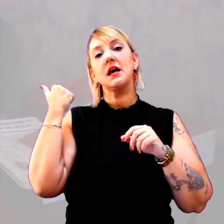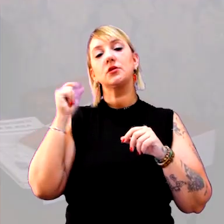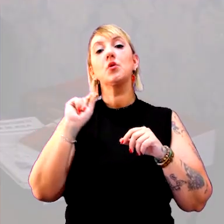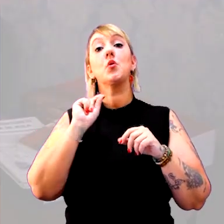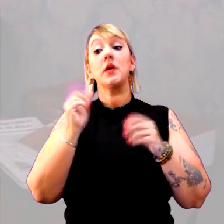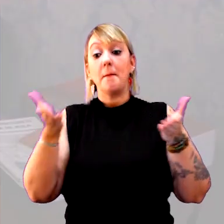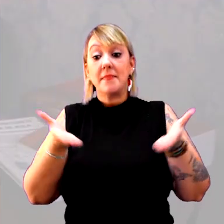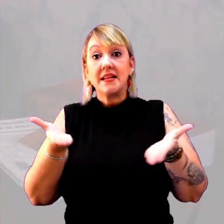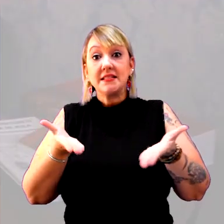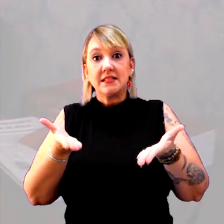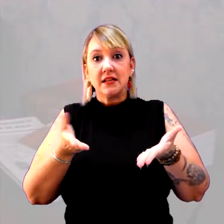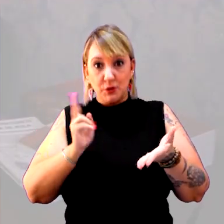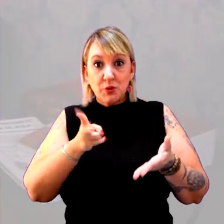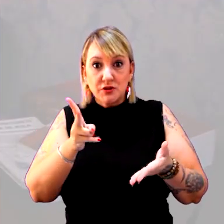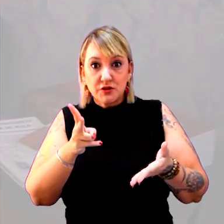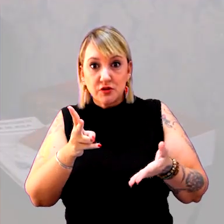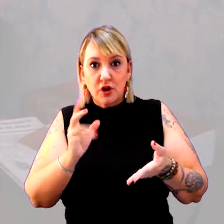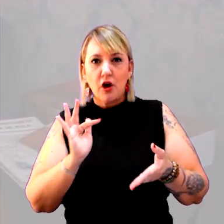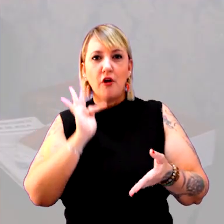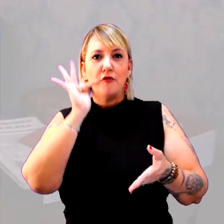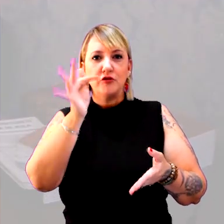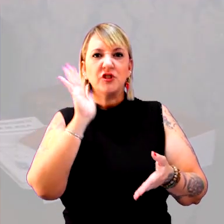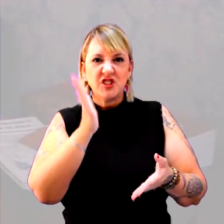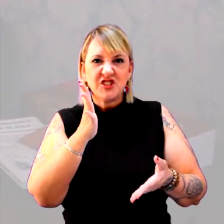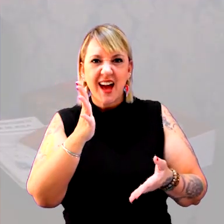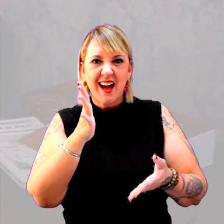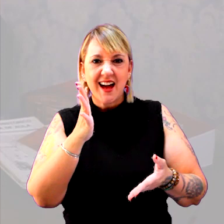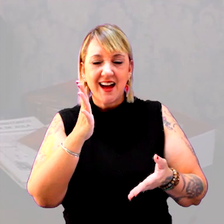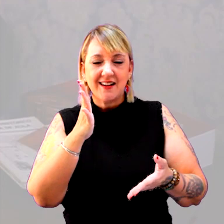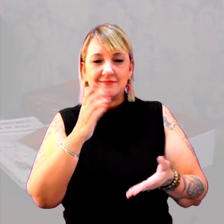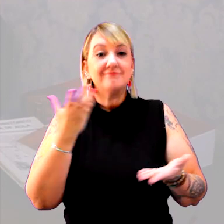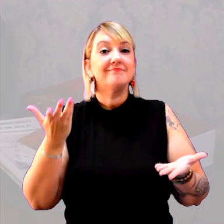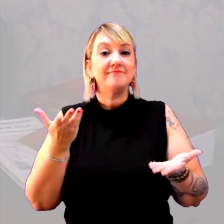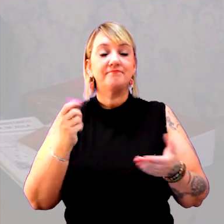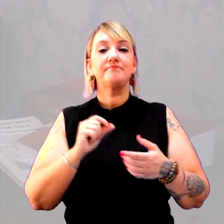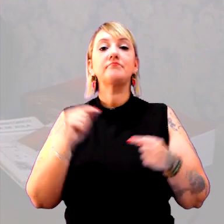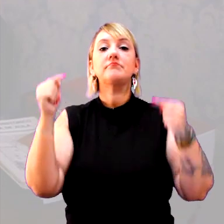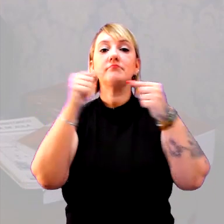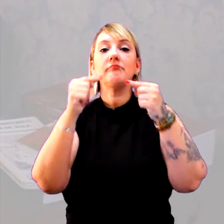O que é presente ainda é presente? O que é futuro ainda é futuro? Que relação é essa?